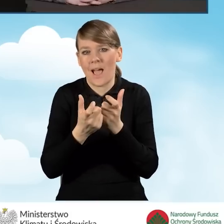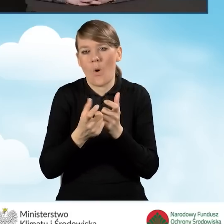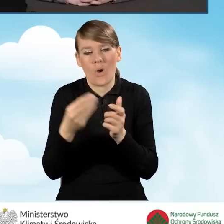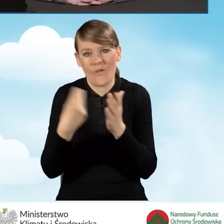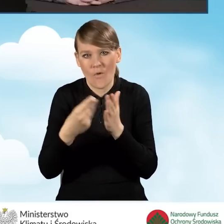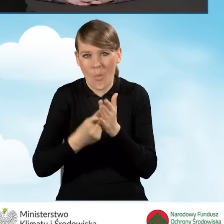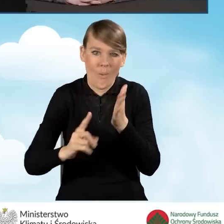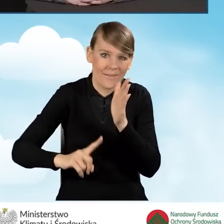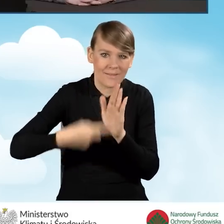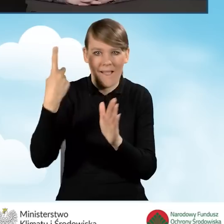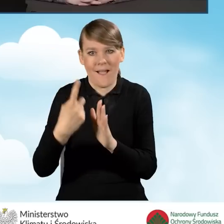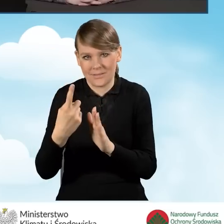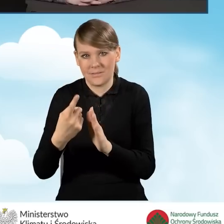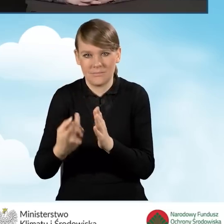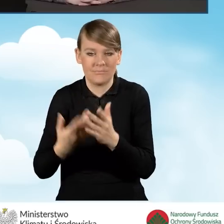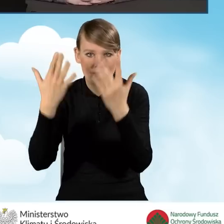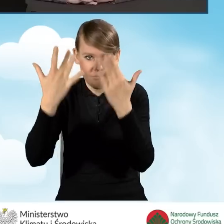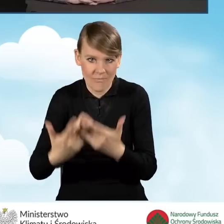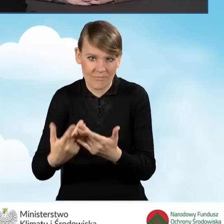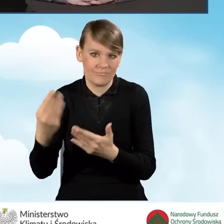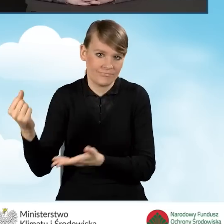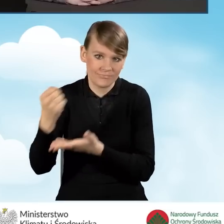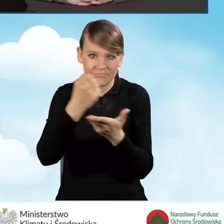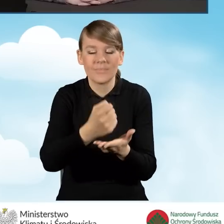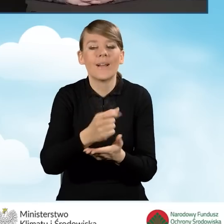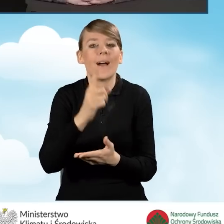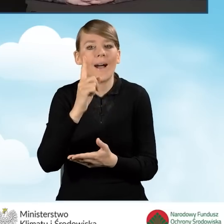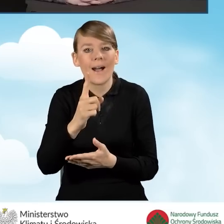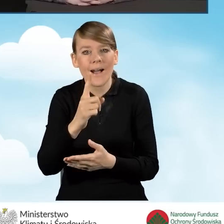Warunkiem jest to, że musi pozostać do rozliczenia ostatniej transzy